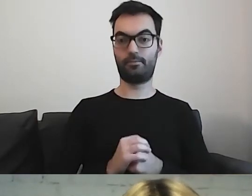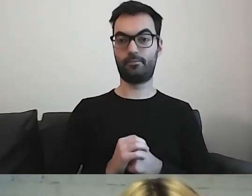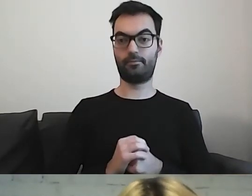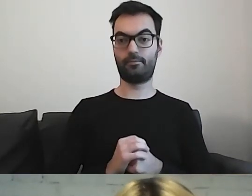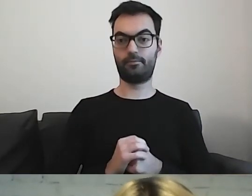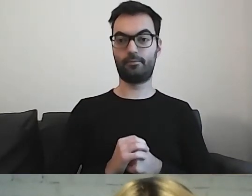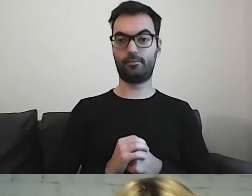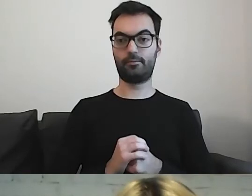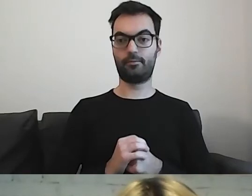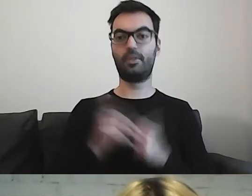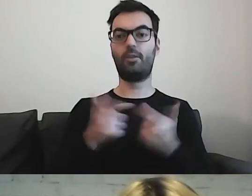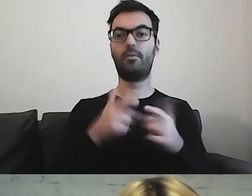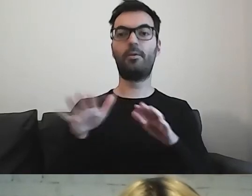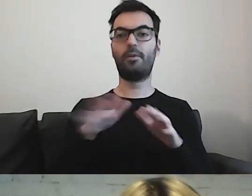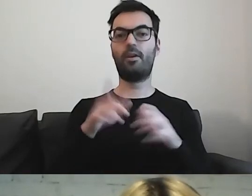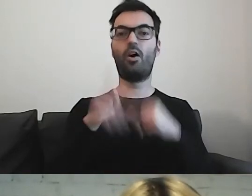Rozwiązania z prostego języka.